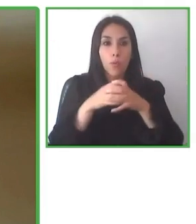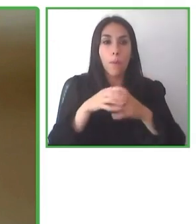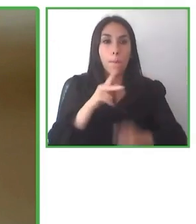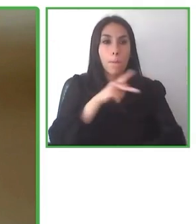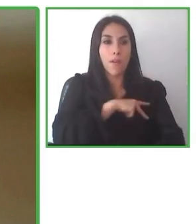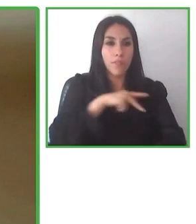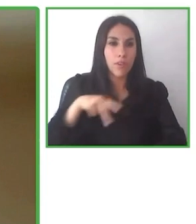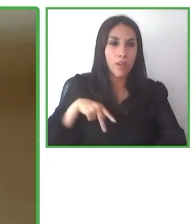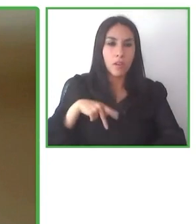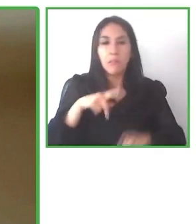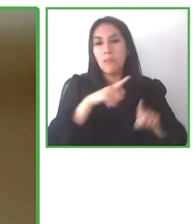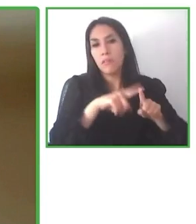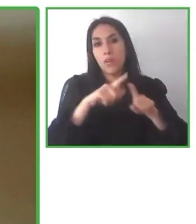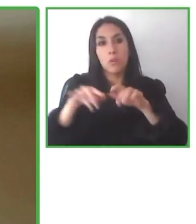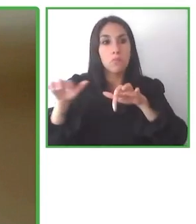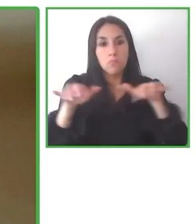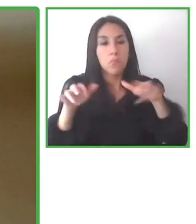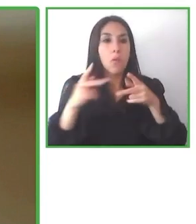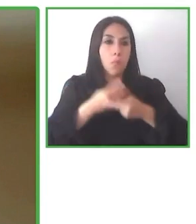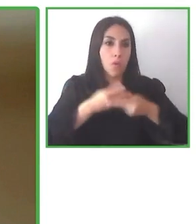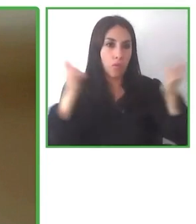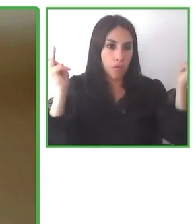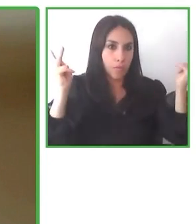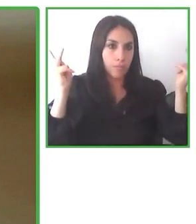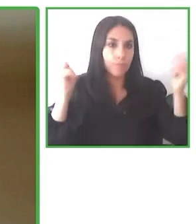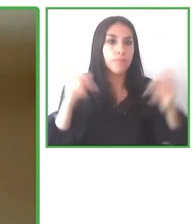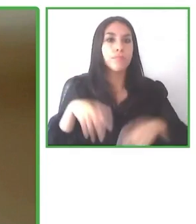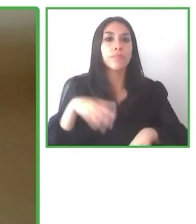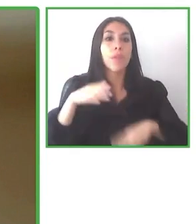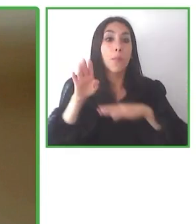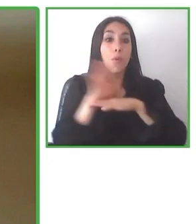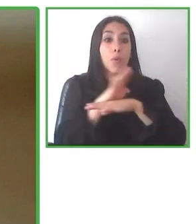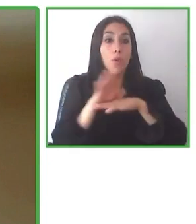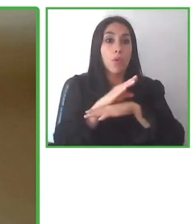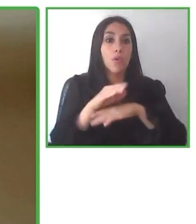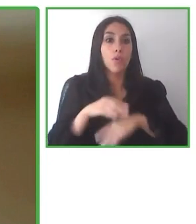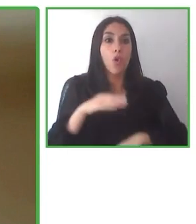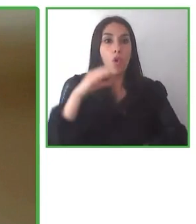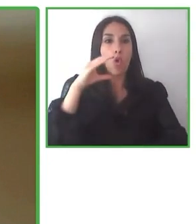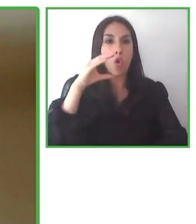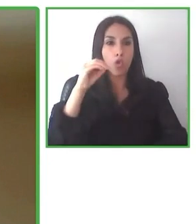para que un turista pueda moverse libremente, Entonces el que nosotros hagamos